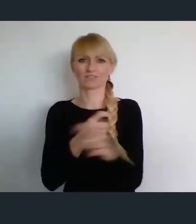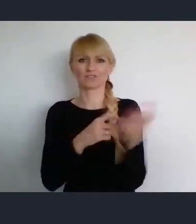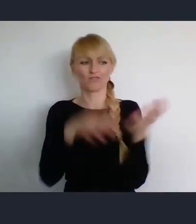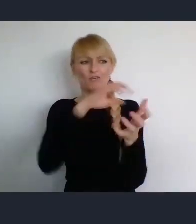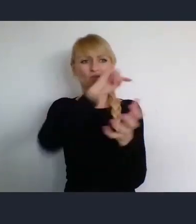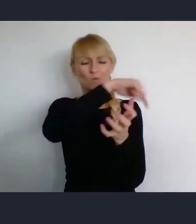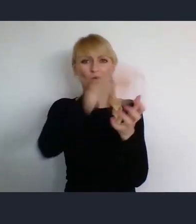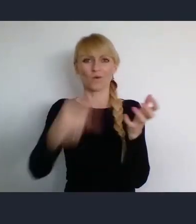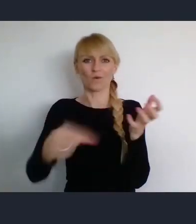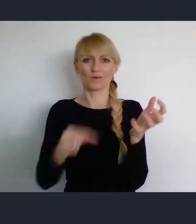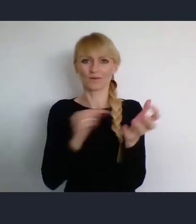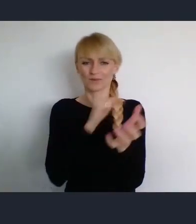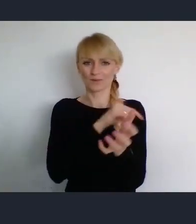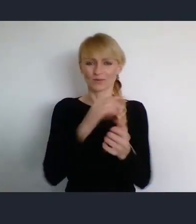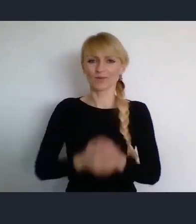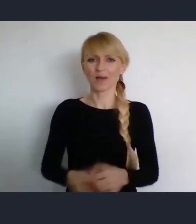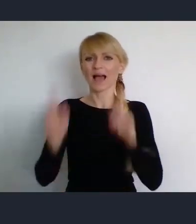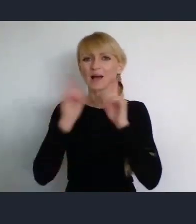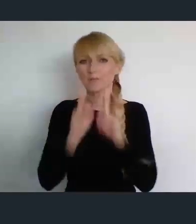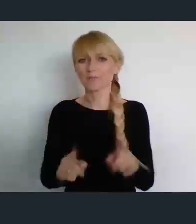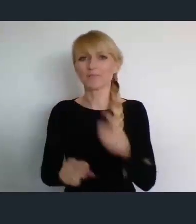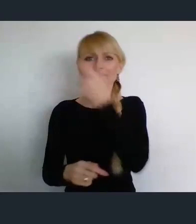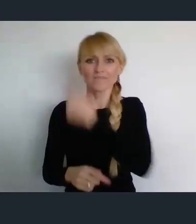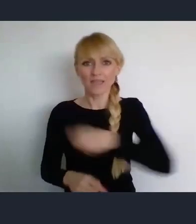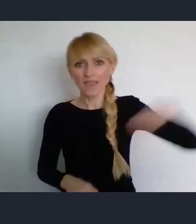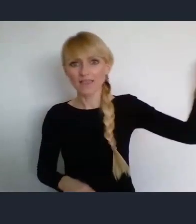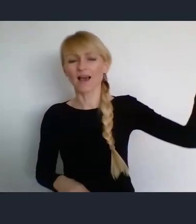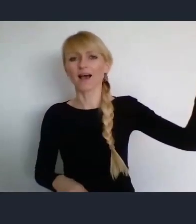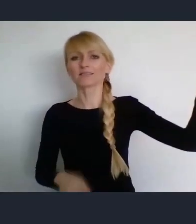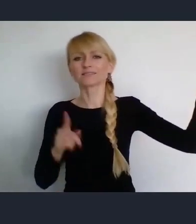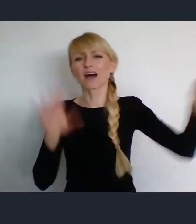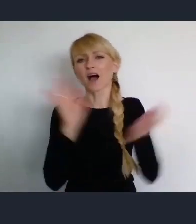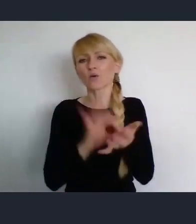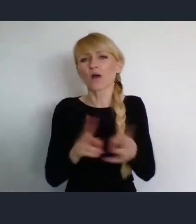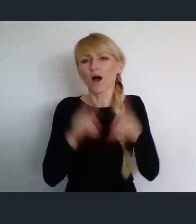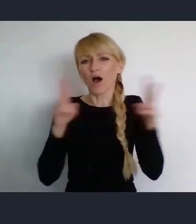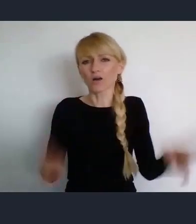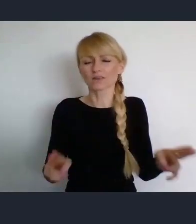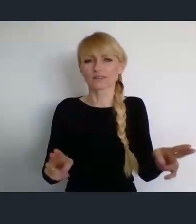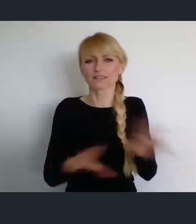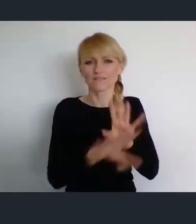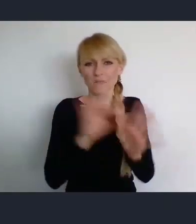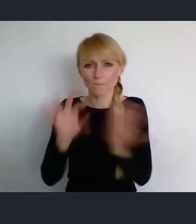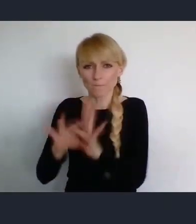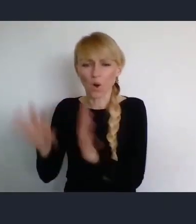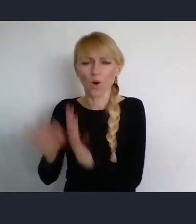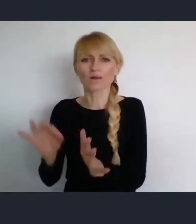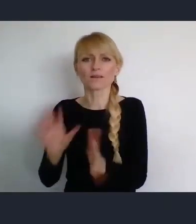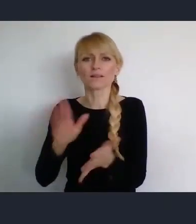więc wyjazd w okresie, krótko przed wyborami do Abu Zabi na przykład, albo do jakiejś innej tego typu lokalizacji